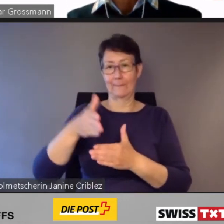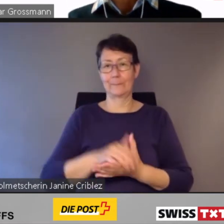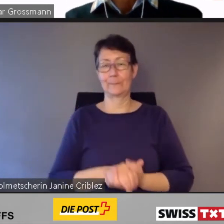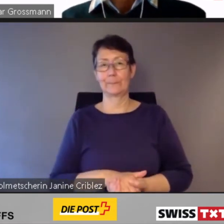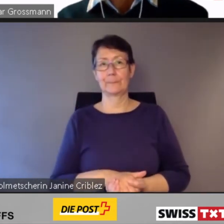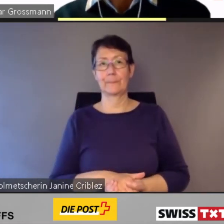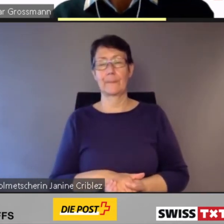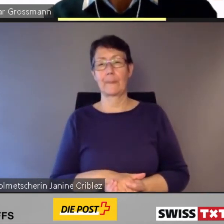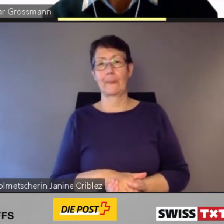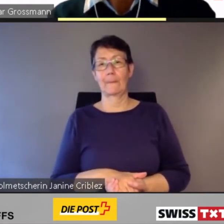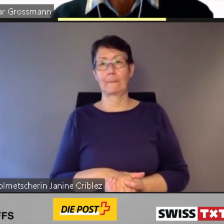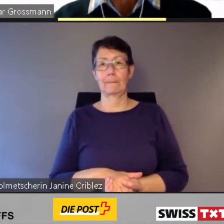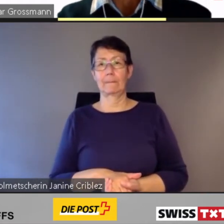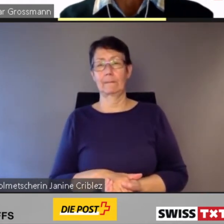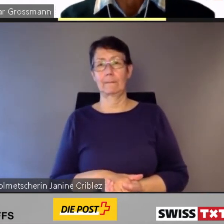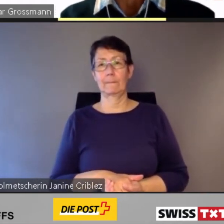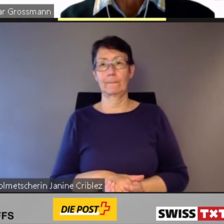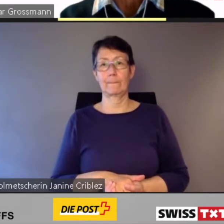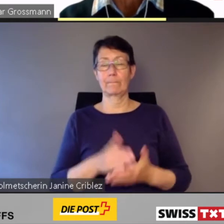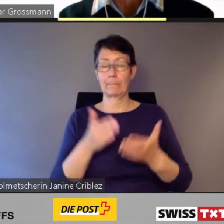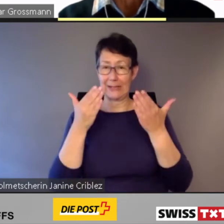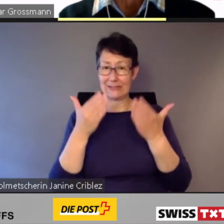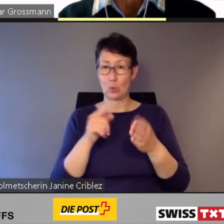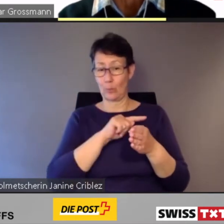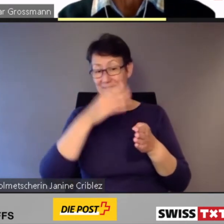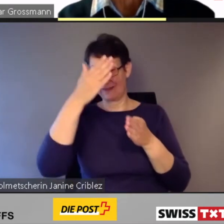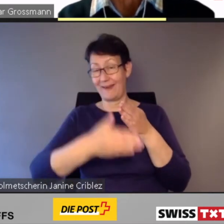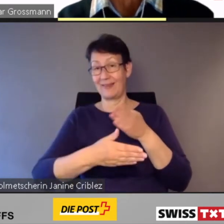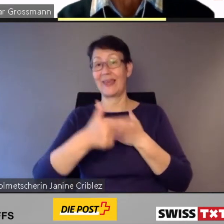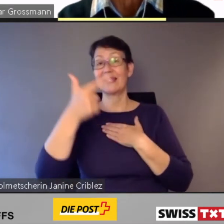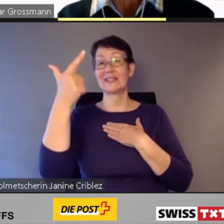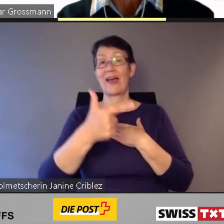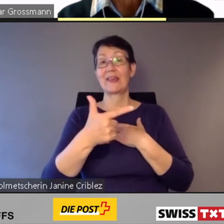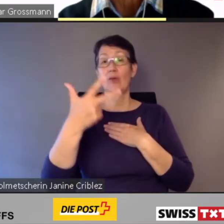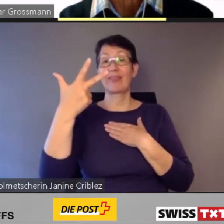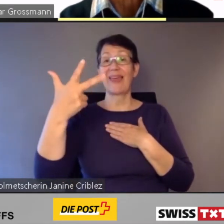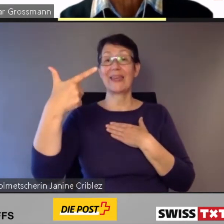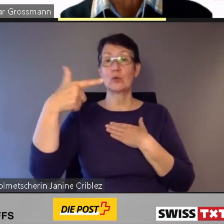Damit werden bis Ende 2023 86 %